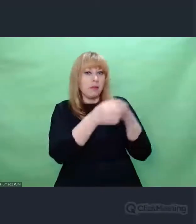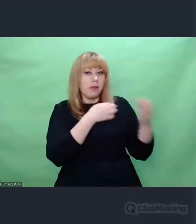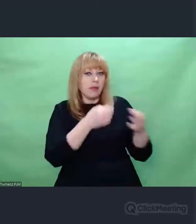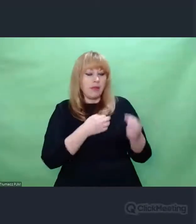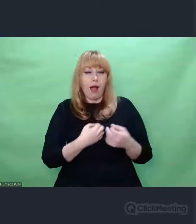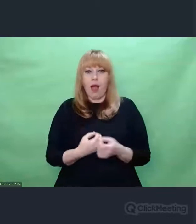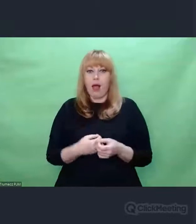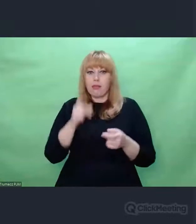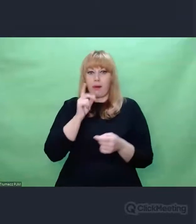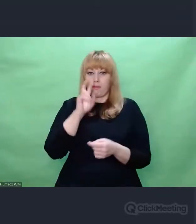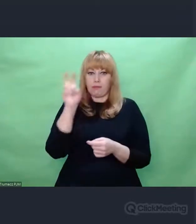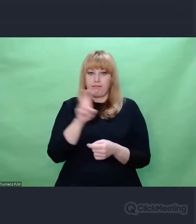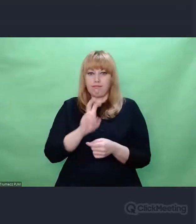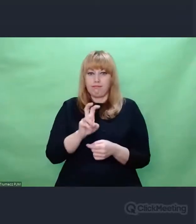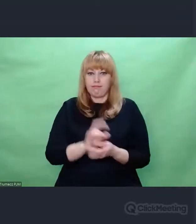jakie można osiągnąć.